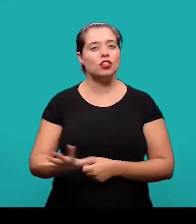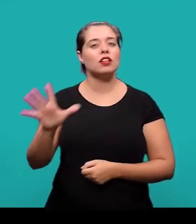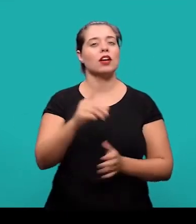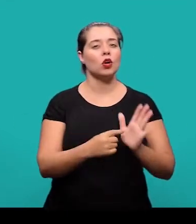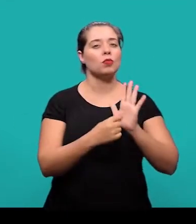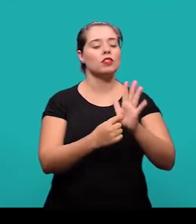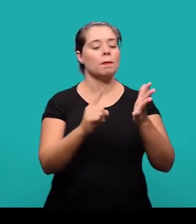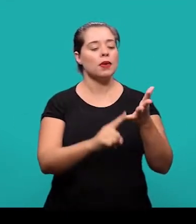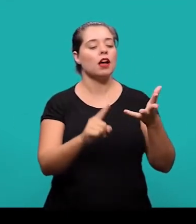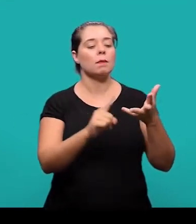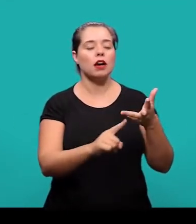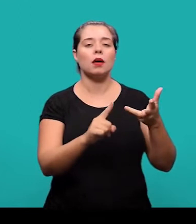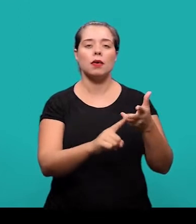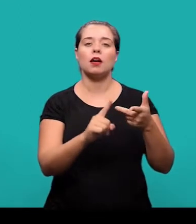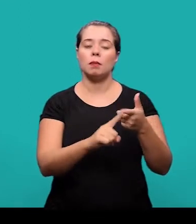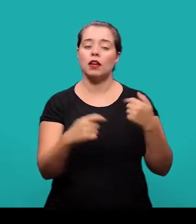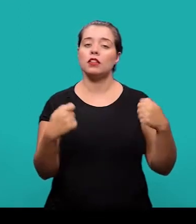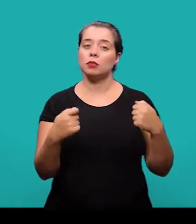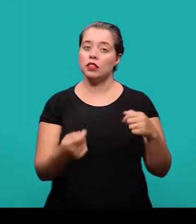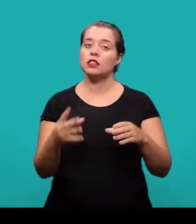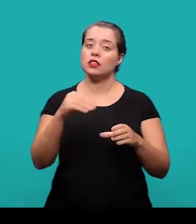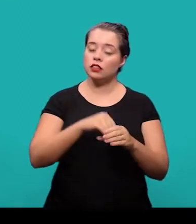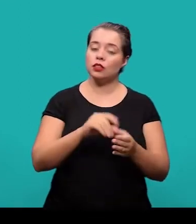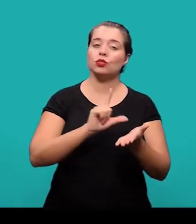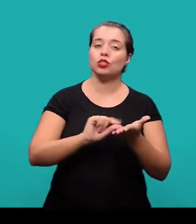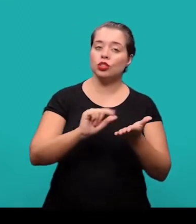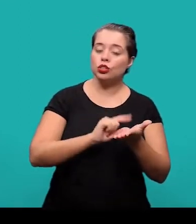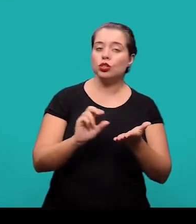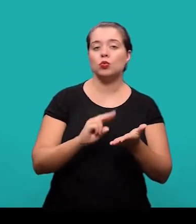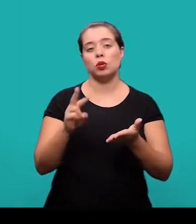de elementos que constituem artigos em periódicos técnicos ou científicos.